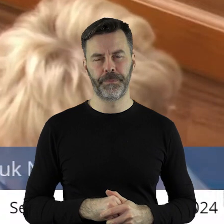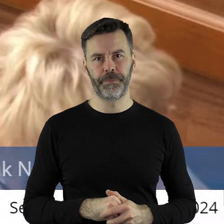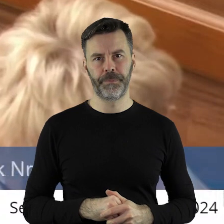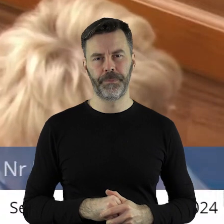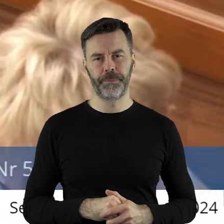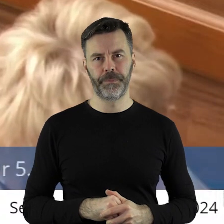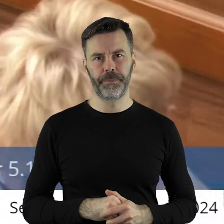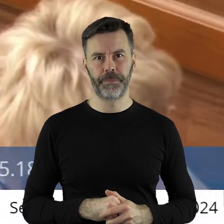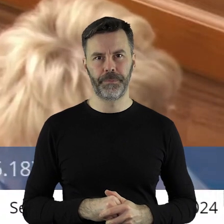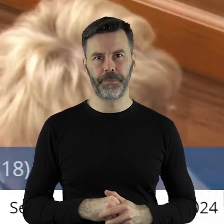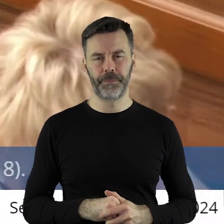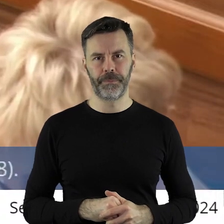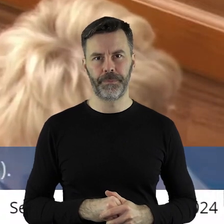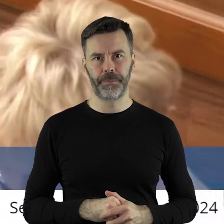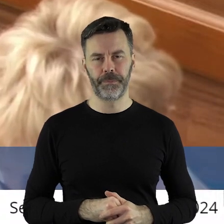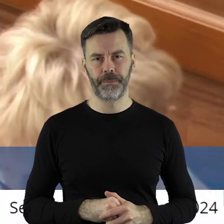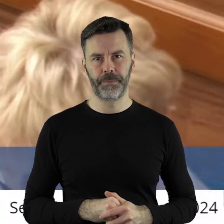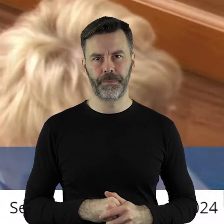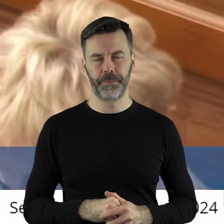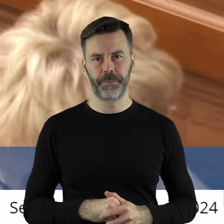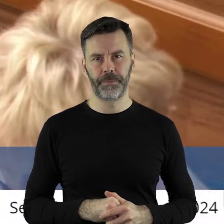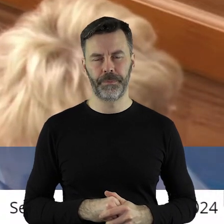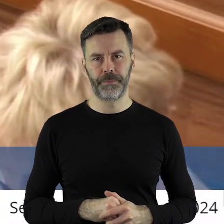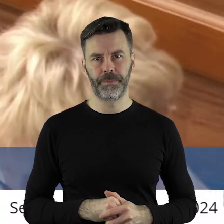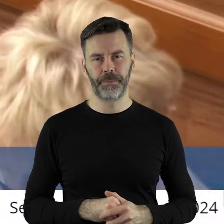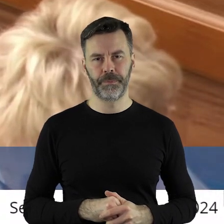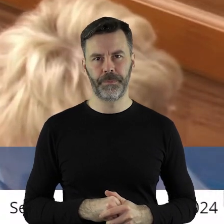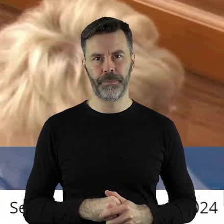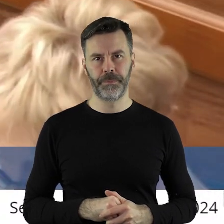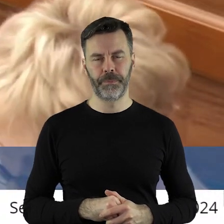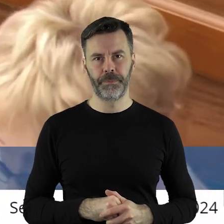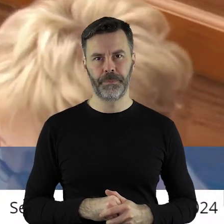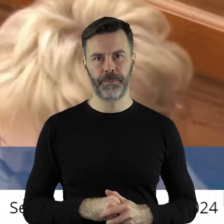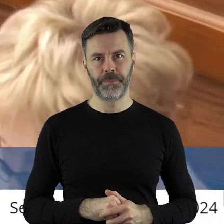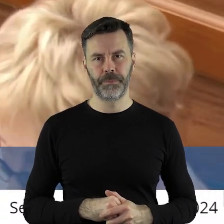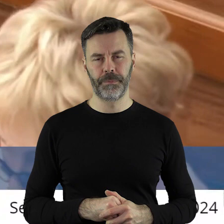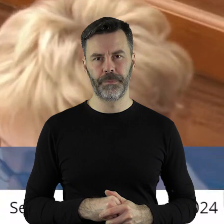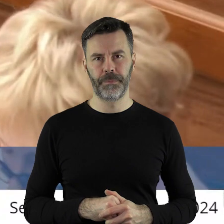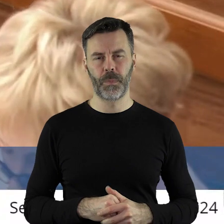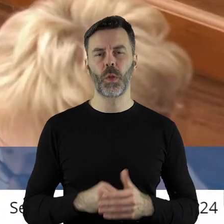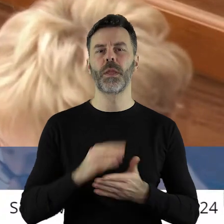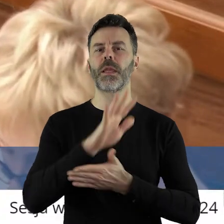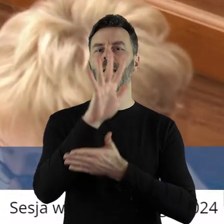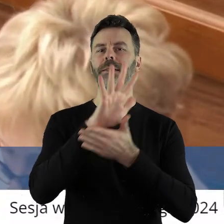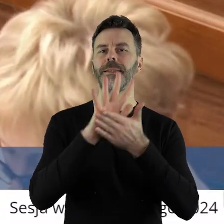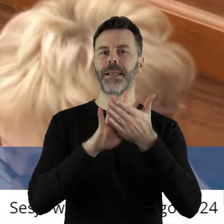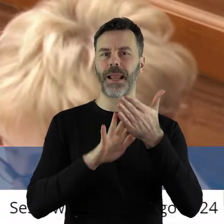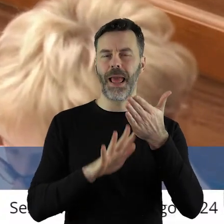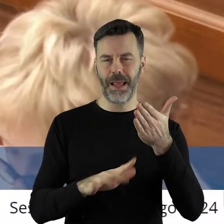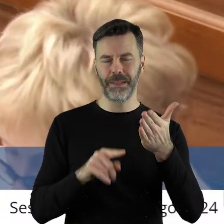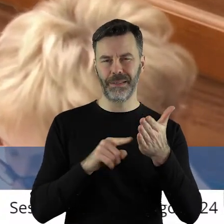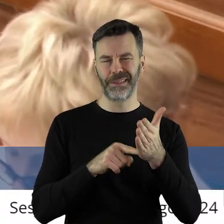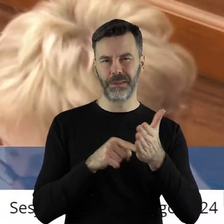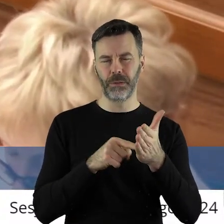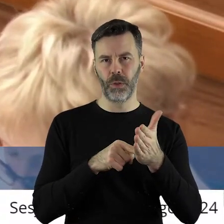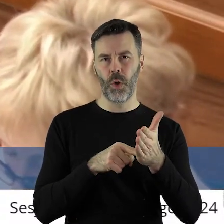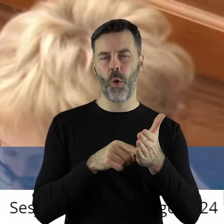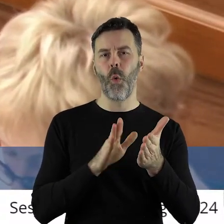w treści tego stanowiska, już w samej treści nie uchwały, tylko samego stanowiska,